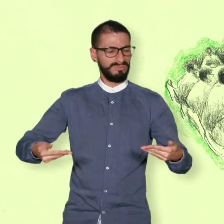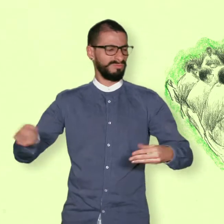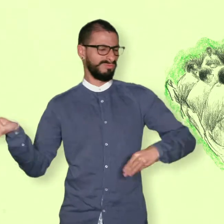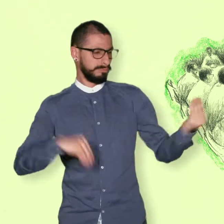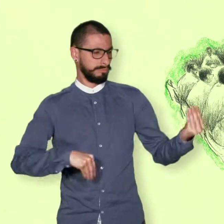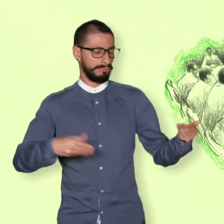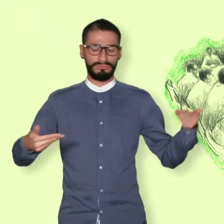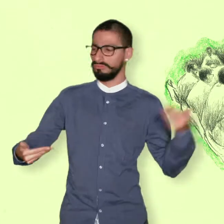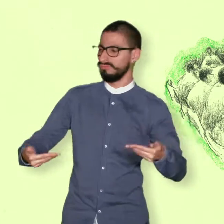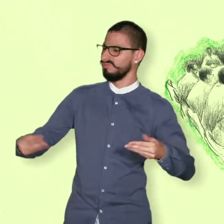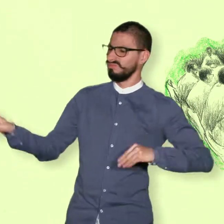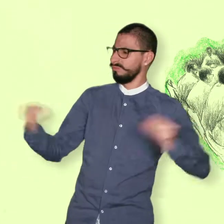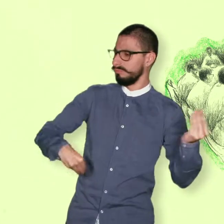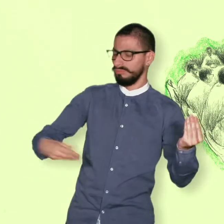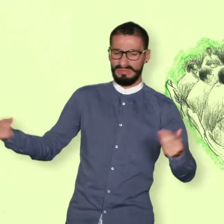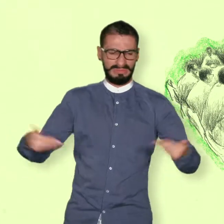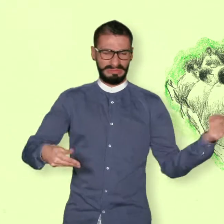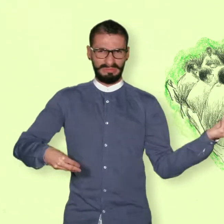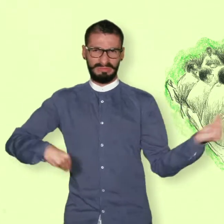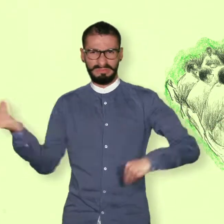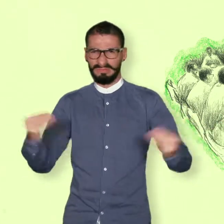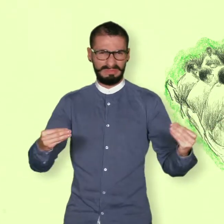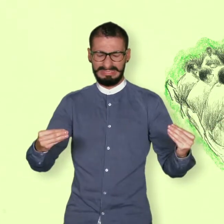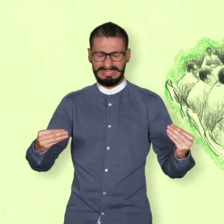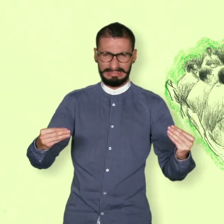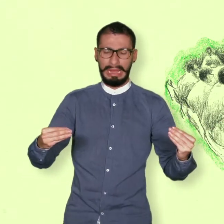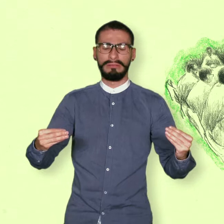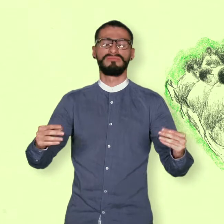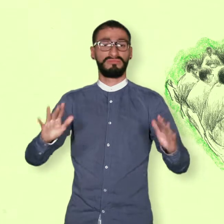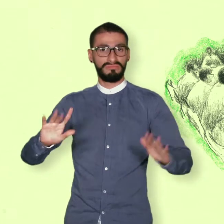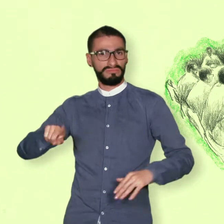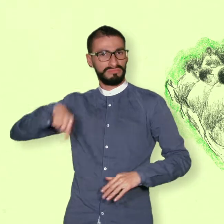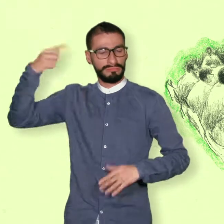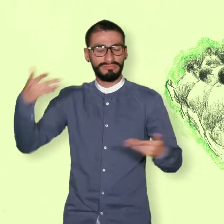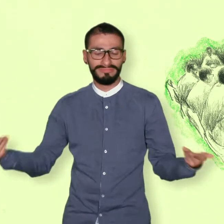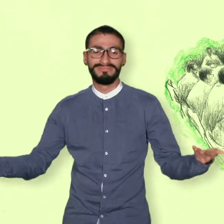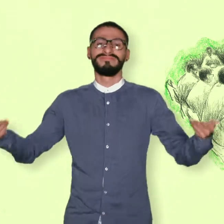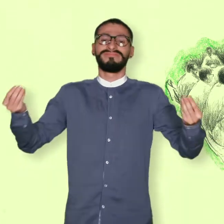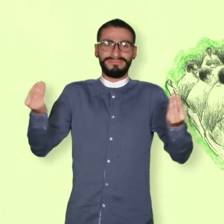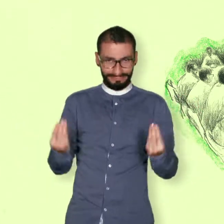Sin embargo, en el año 2012 siendo ya presidente Juan Manuel Santos